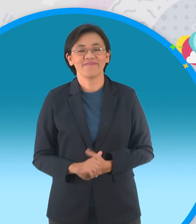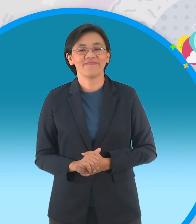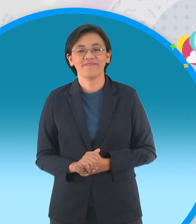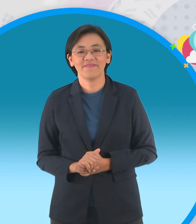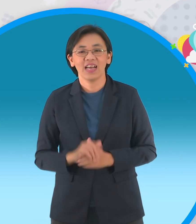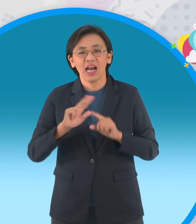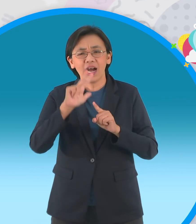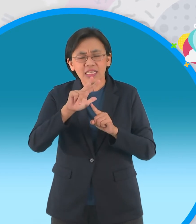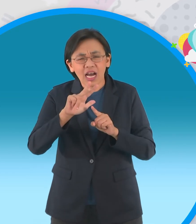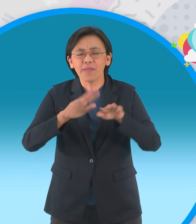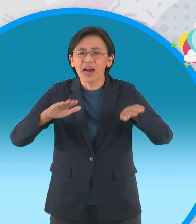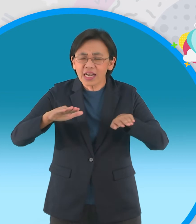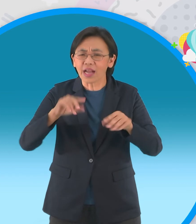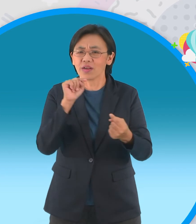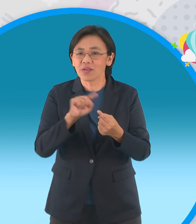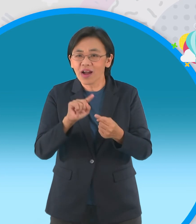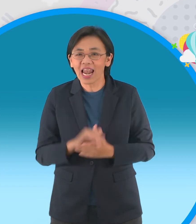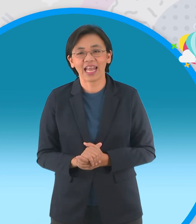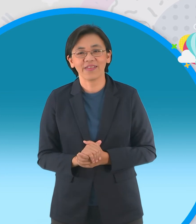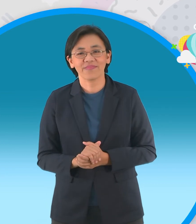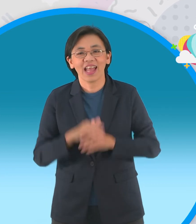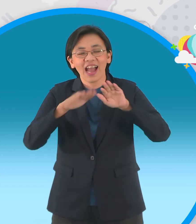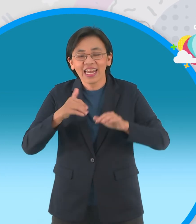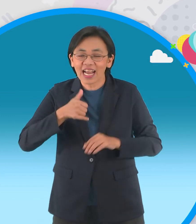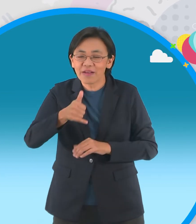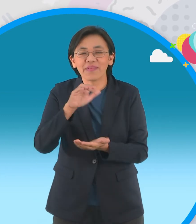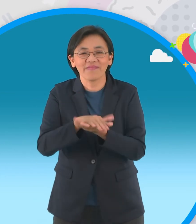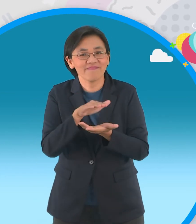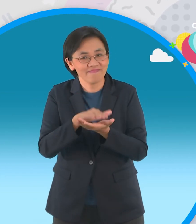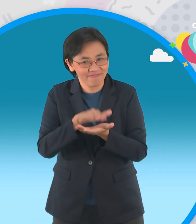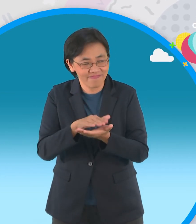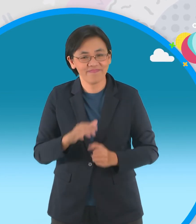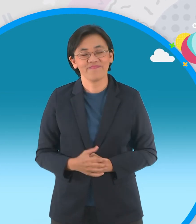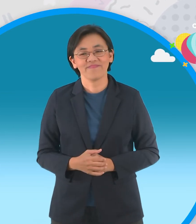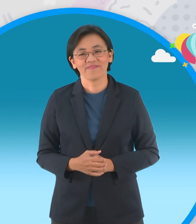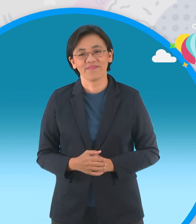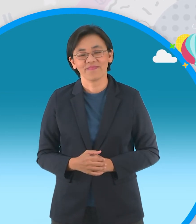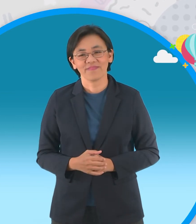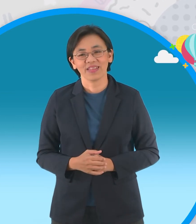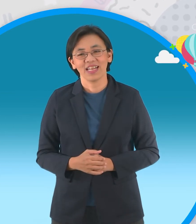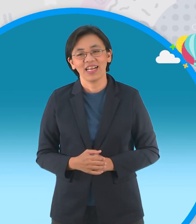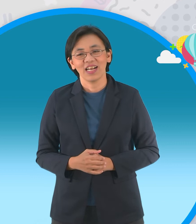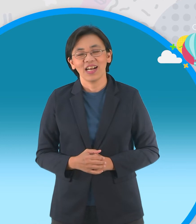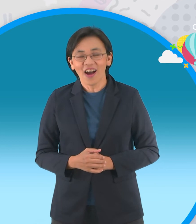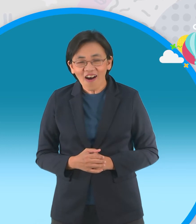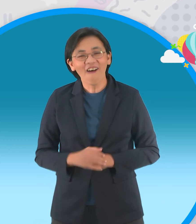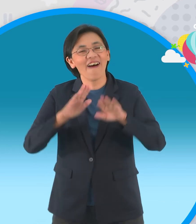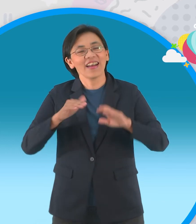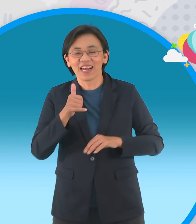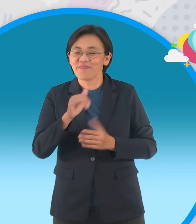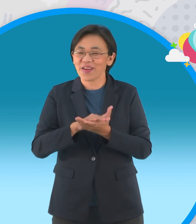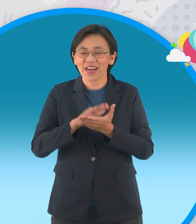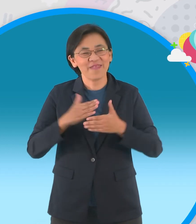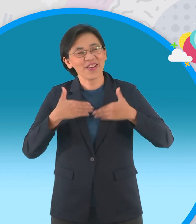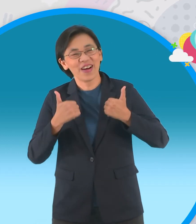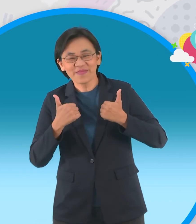เหมาะสำหรับเด็กๆมากนะจ๊ะ เป็นเรื่องกุ้งกิ้งไปโรงเรียนชุดวันแสงสุขของกุ้งกิ้ง